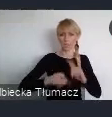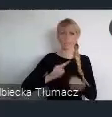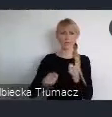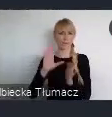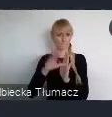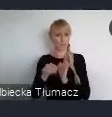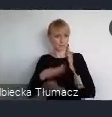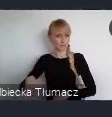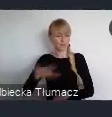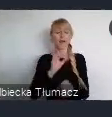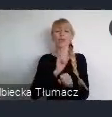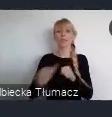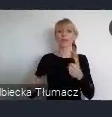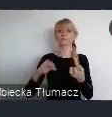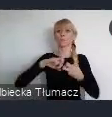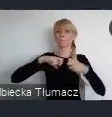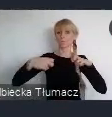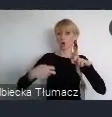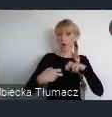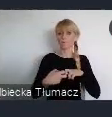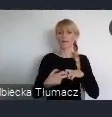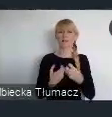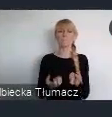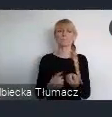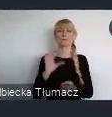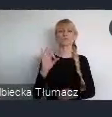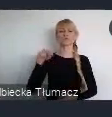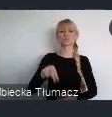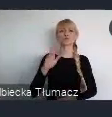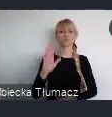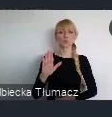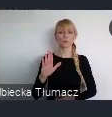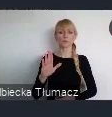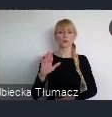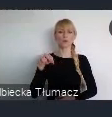problemy suburbanizacji i ład przestrzenny.